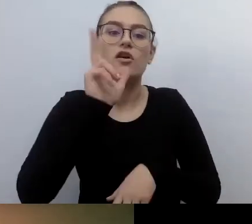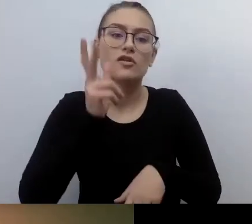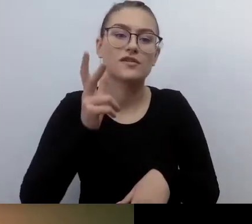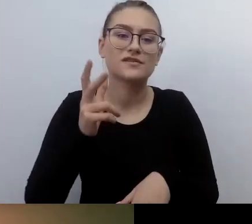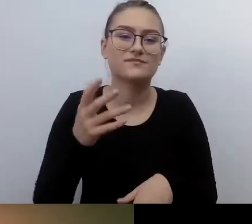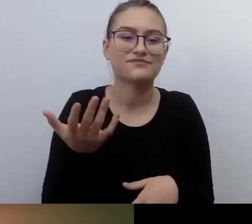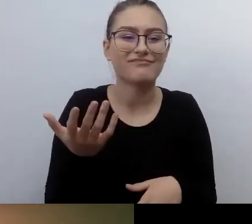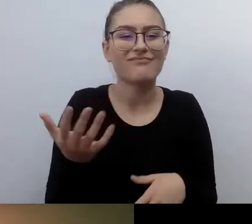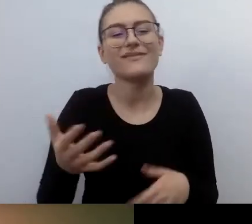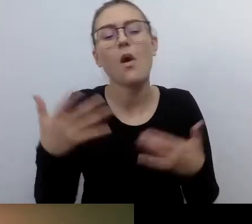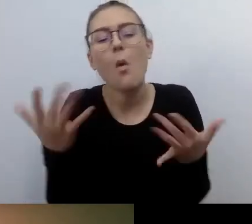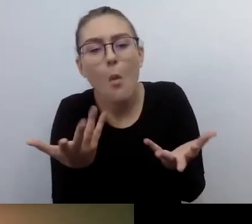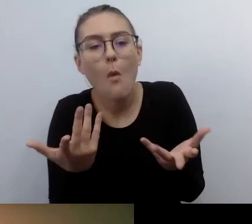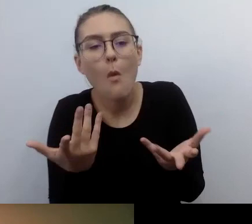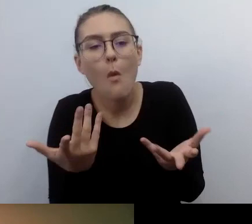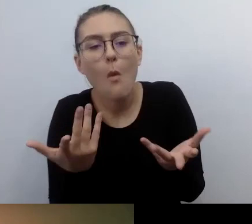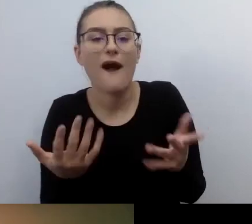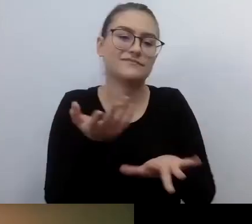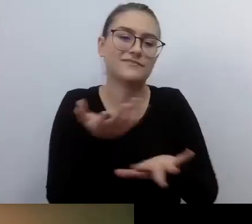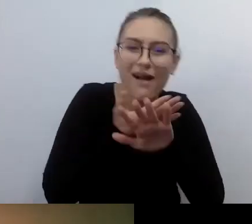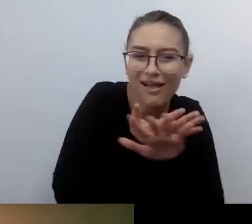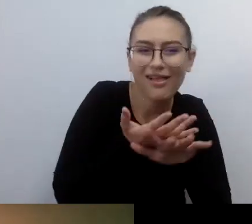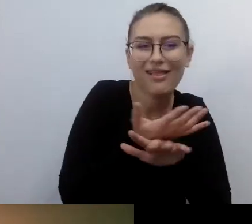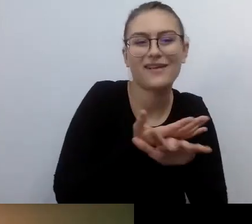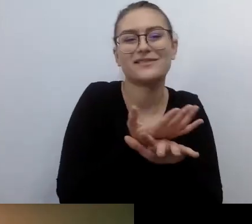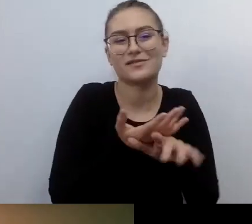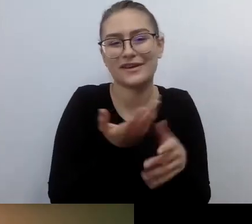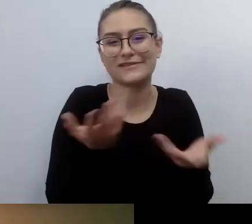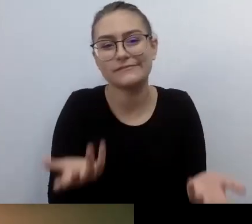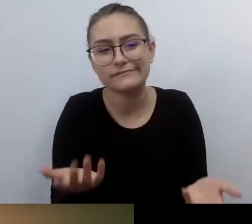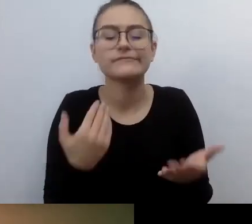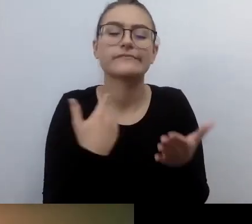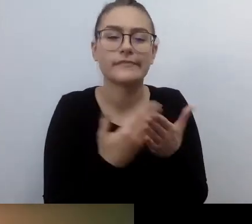Wtedy to jest dokument chroniony prawem.